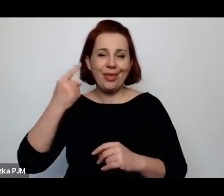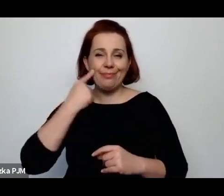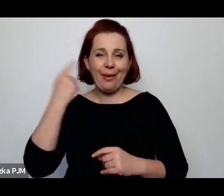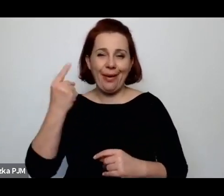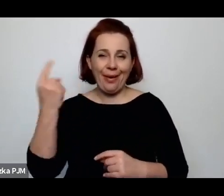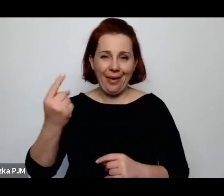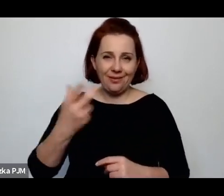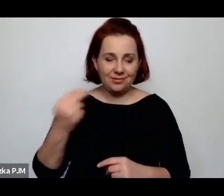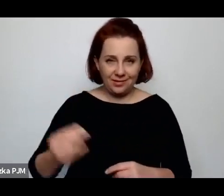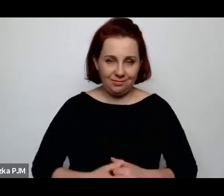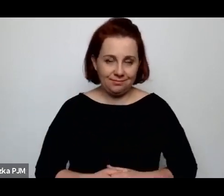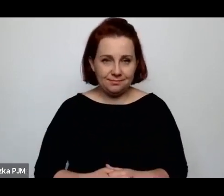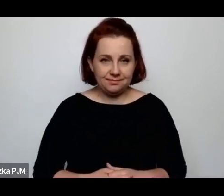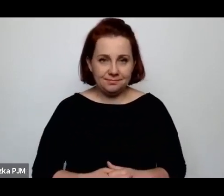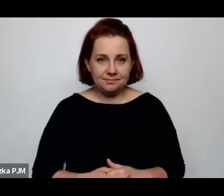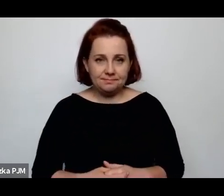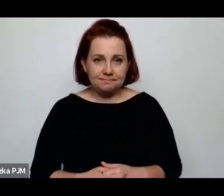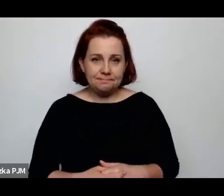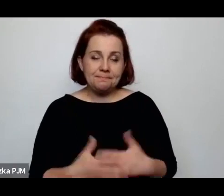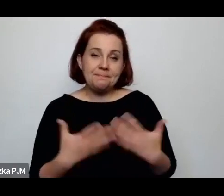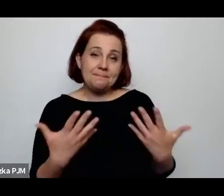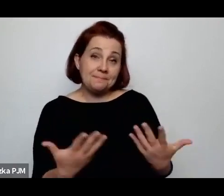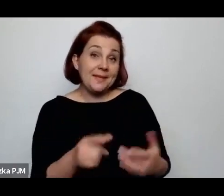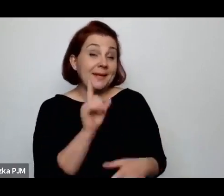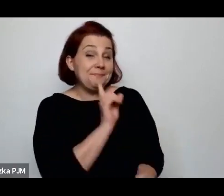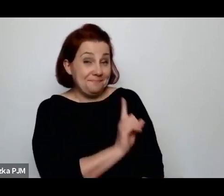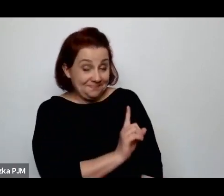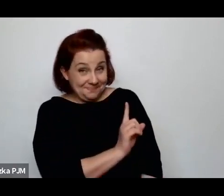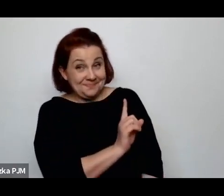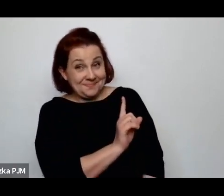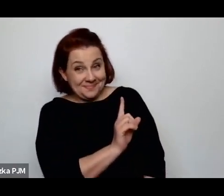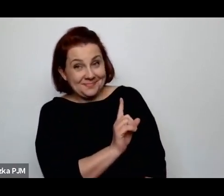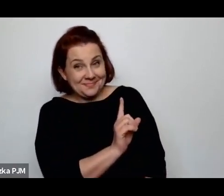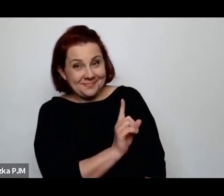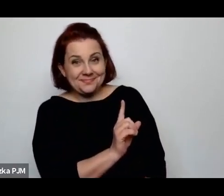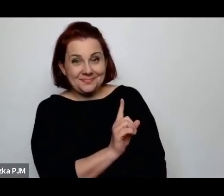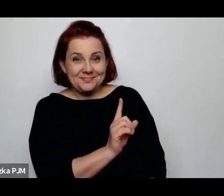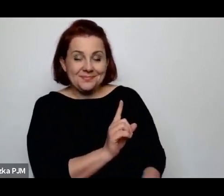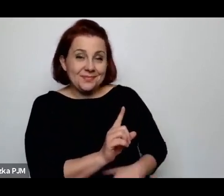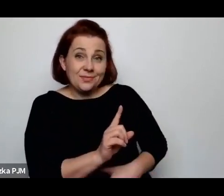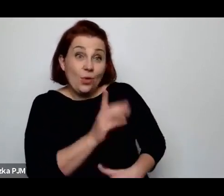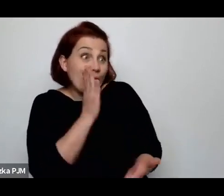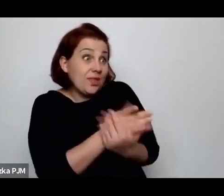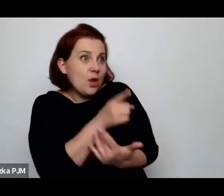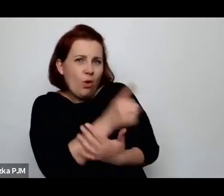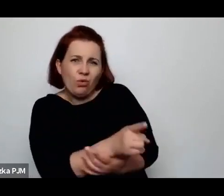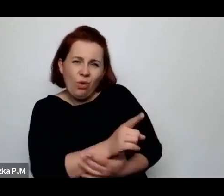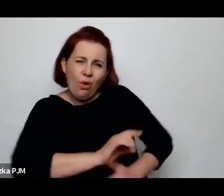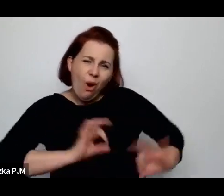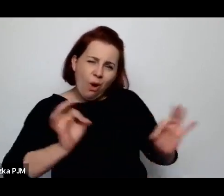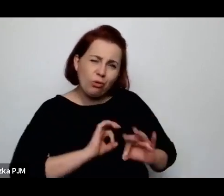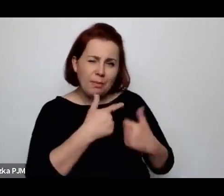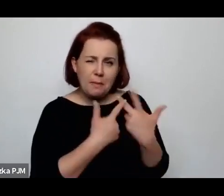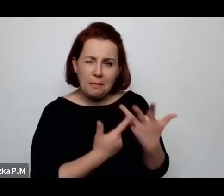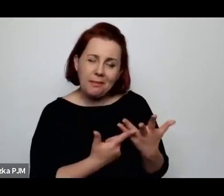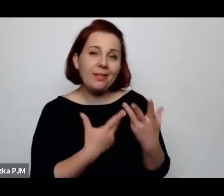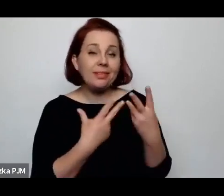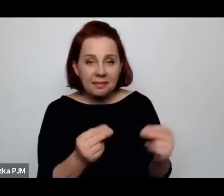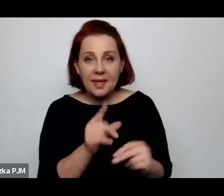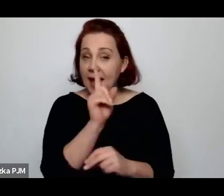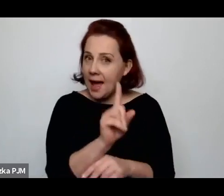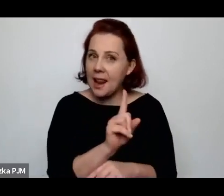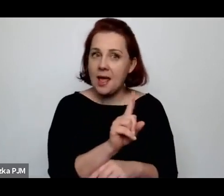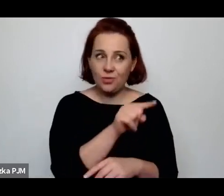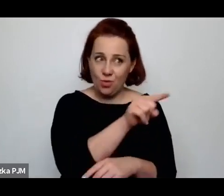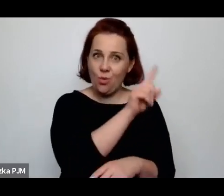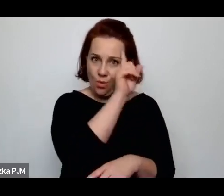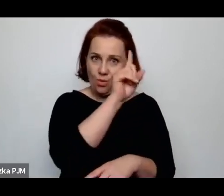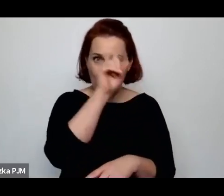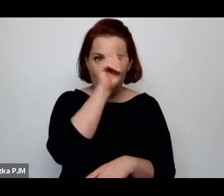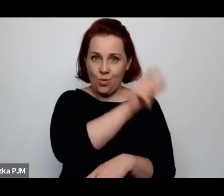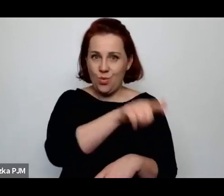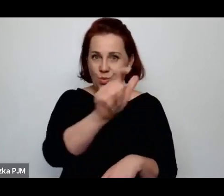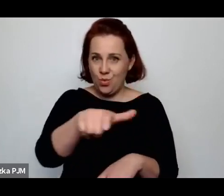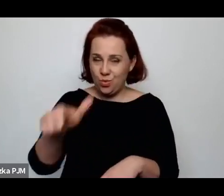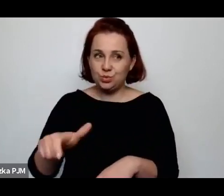Aczkolwiek oczywiście nie jest jedyny, natomiast na pewno Ci ludzie żyli we wspólnocie